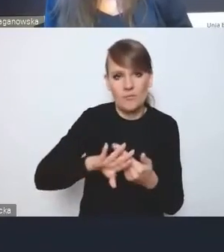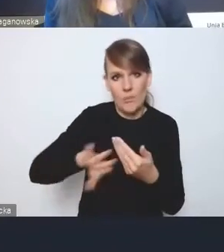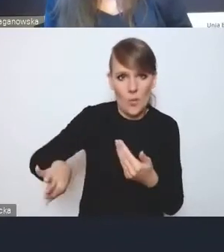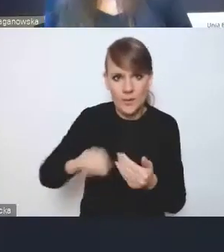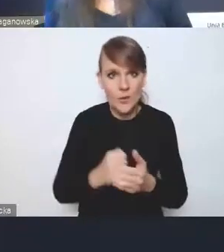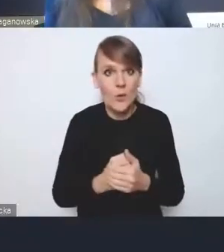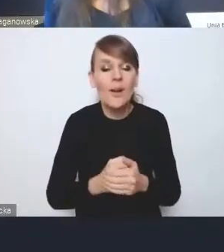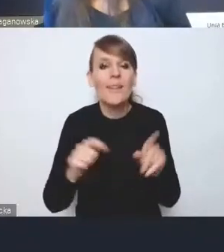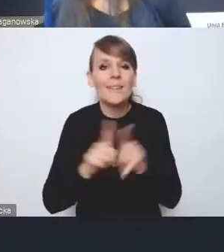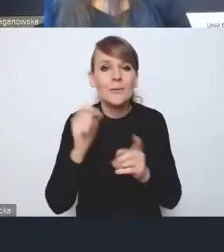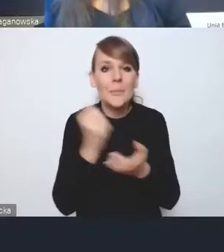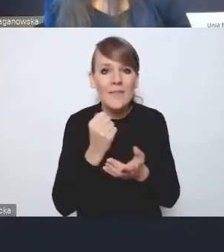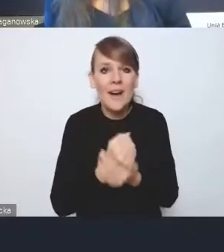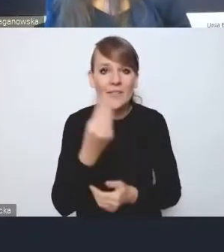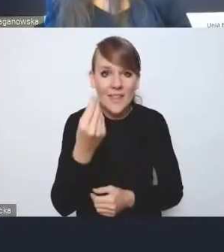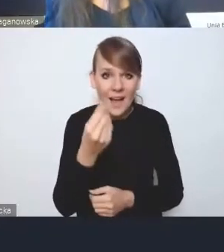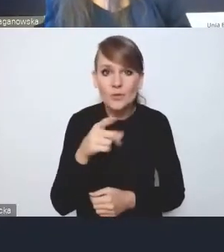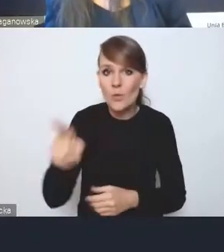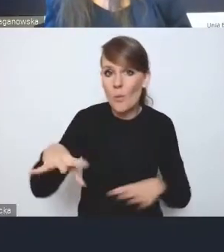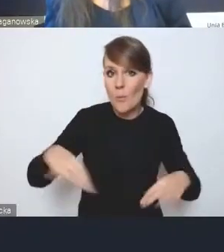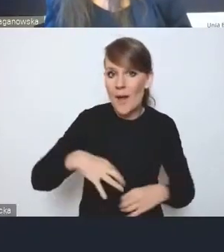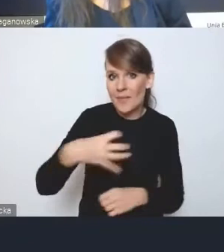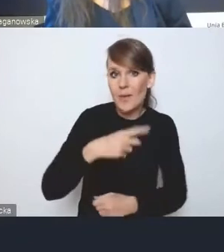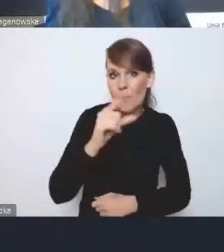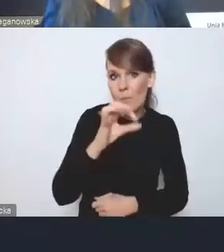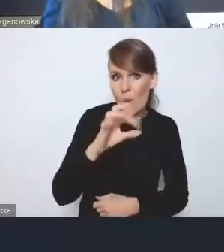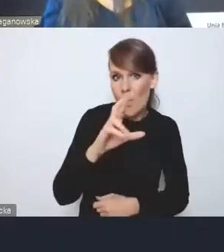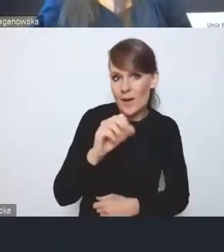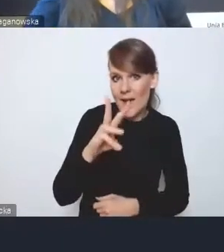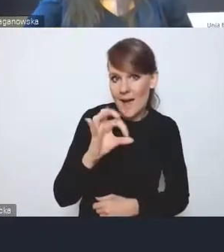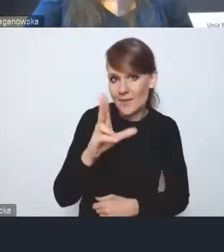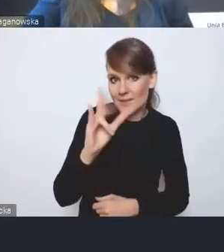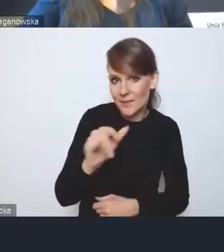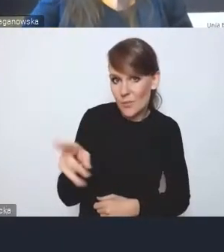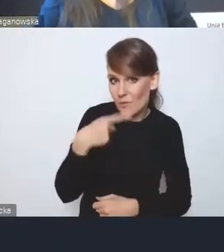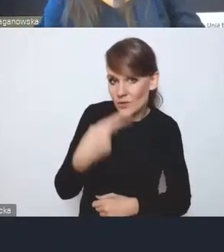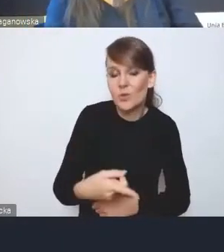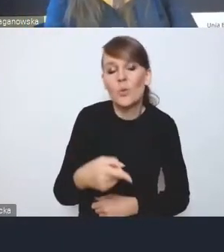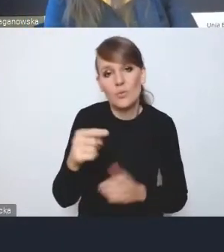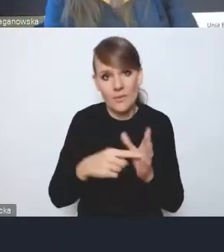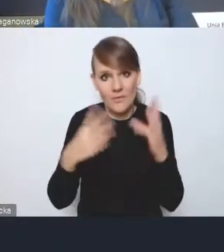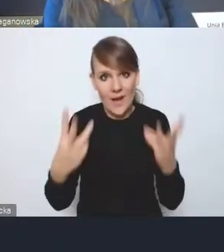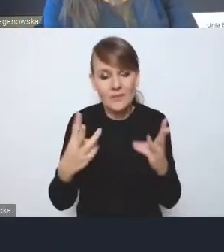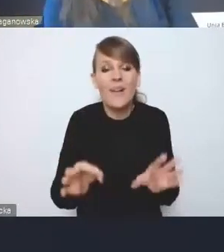o której powiedział pan dyrektor Porawski, jest kluczowa. W tej chwili naprawdę dla kogoś,